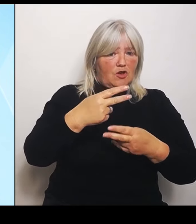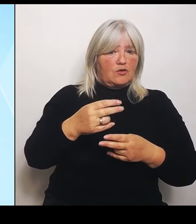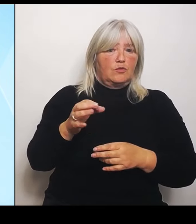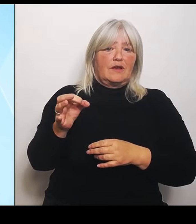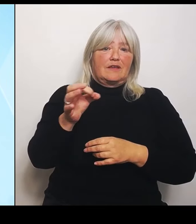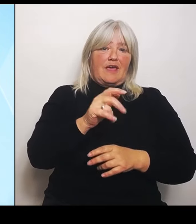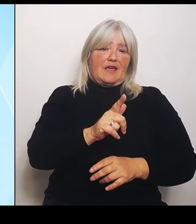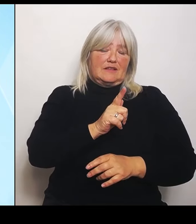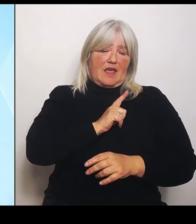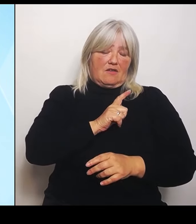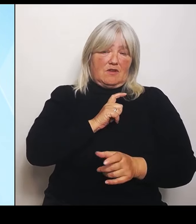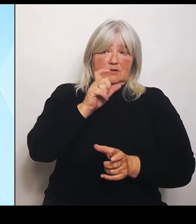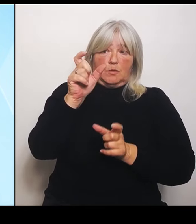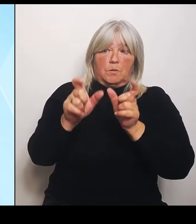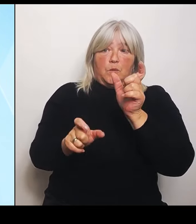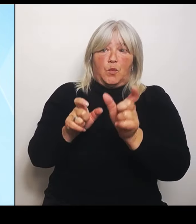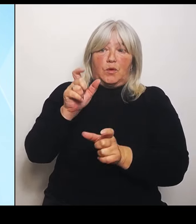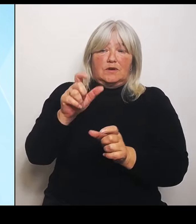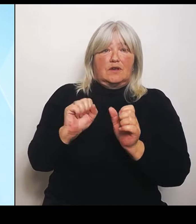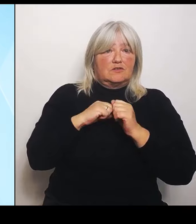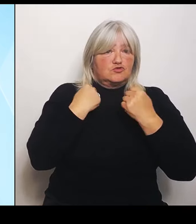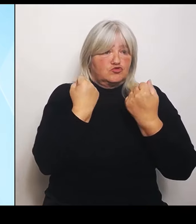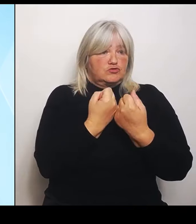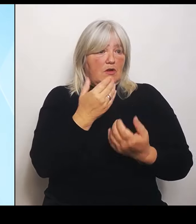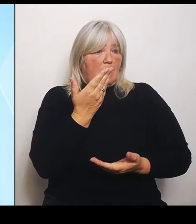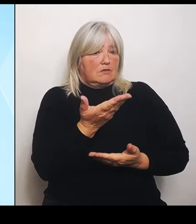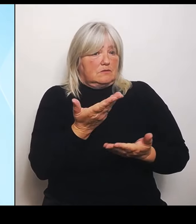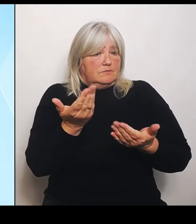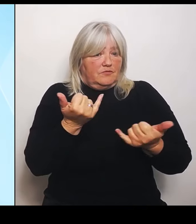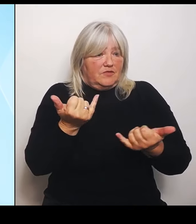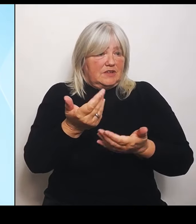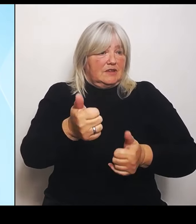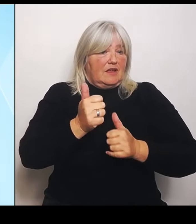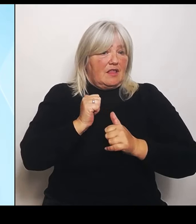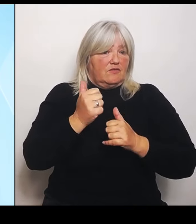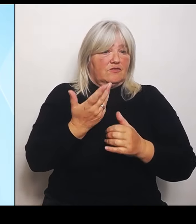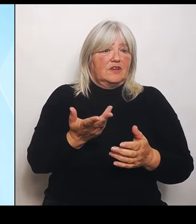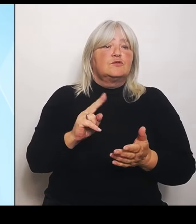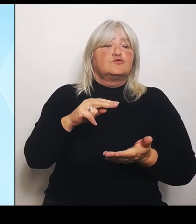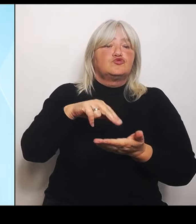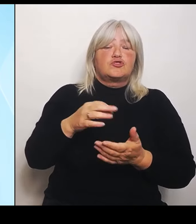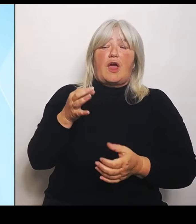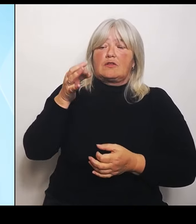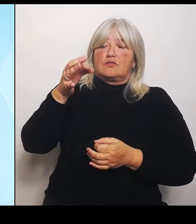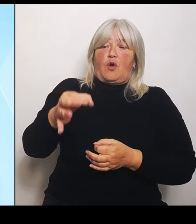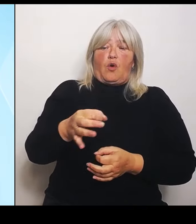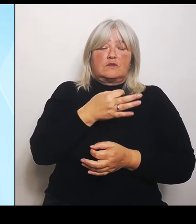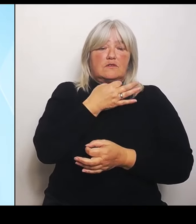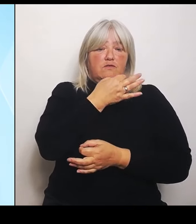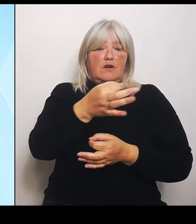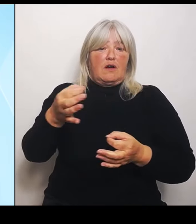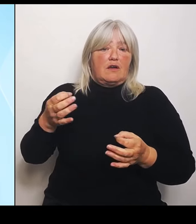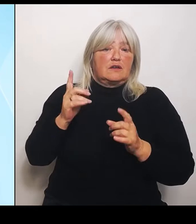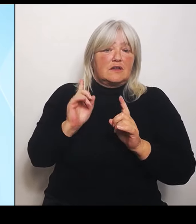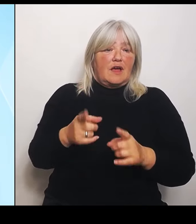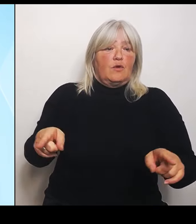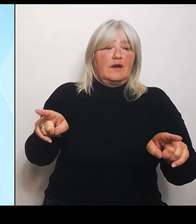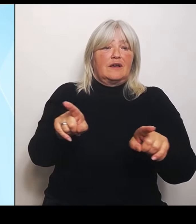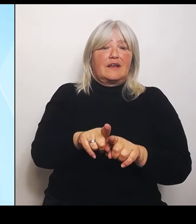Standortfragen entscheidend sind für gleichwertige Lebensverhältnisse. Es ist auch ein emotionales Thema. Es ist ein Thema, bei